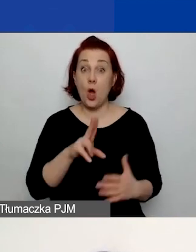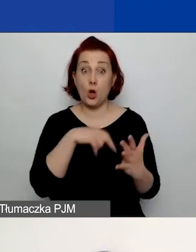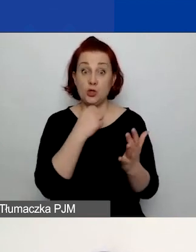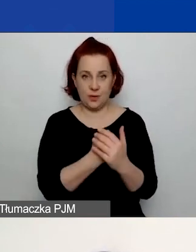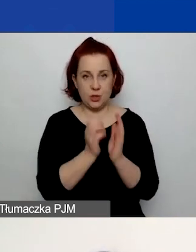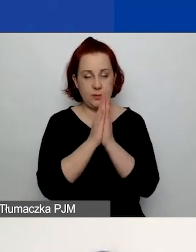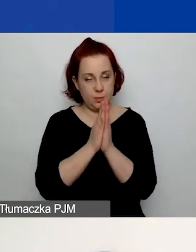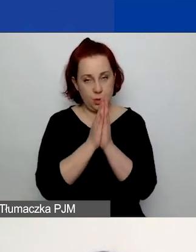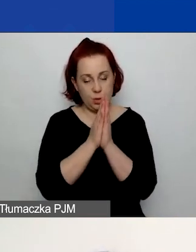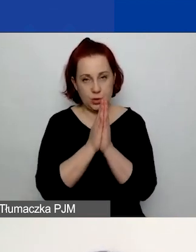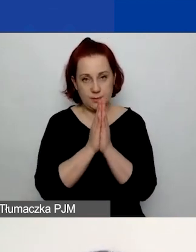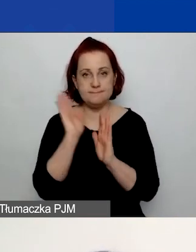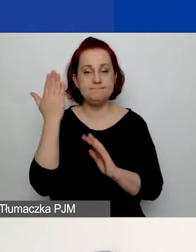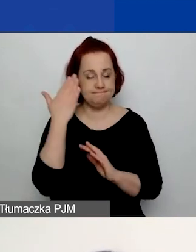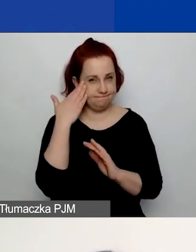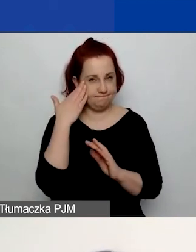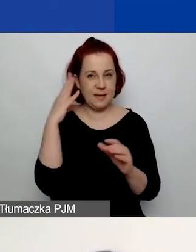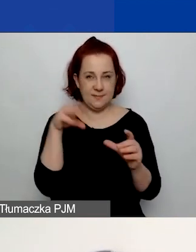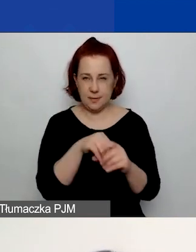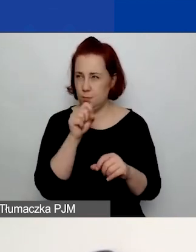proszę, zapoznajcie się z nimi, jest ich kilka -